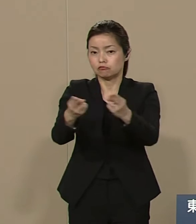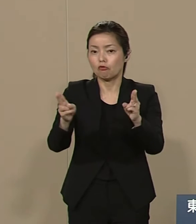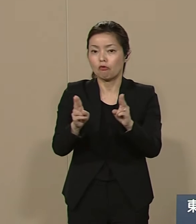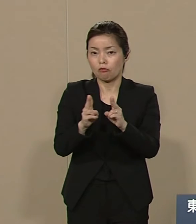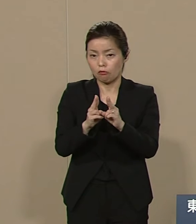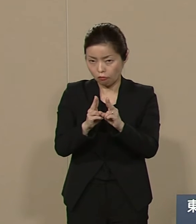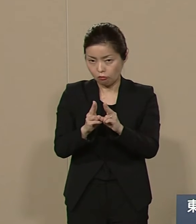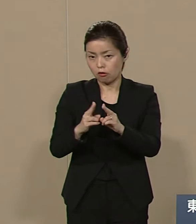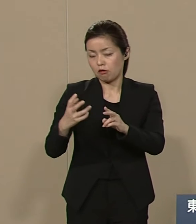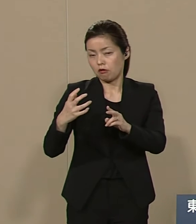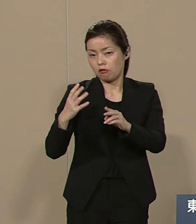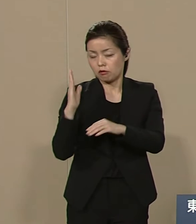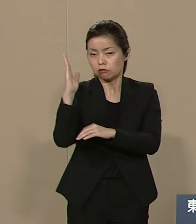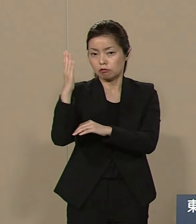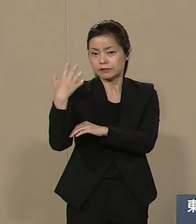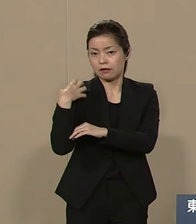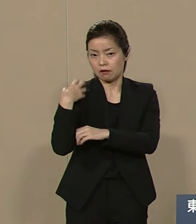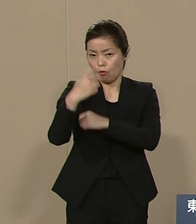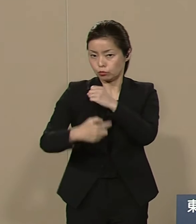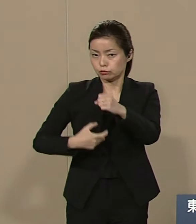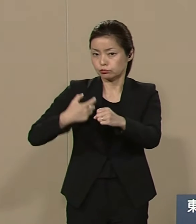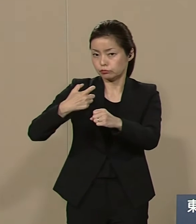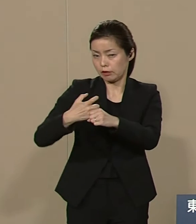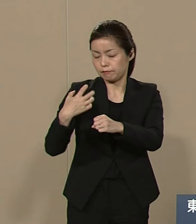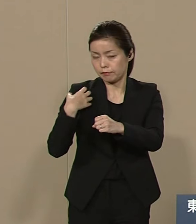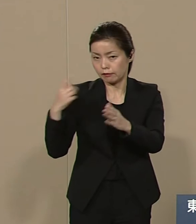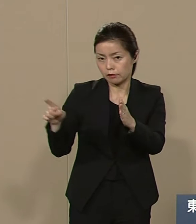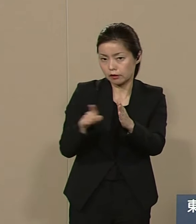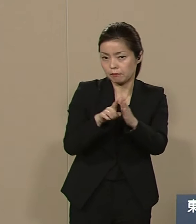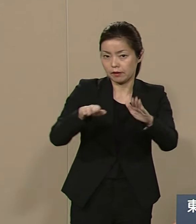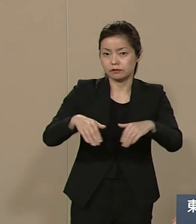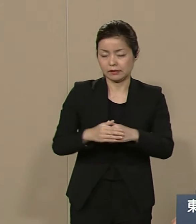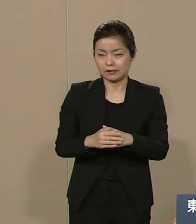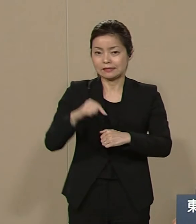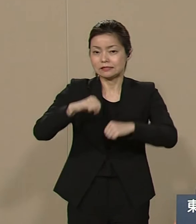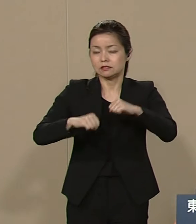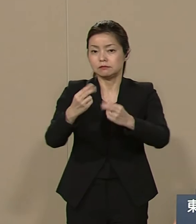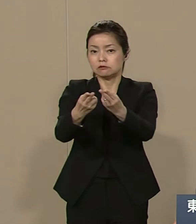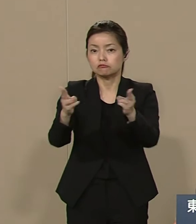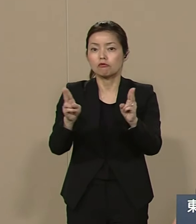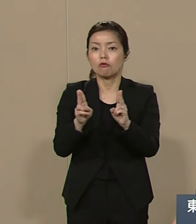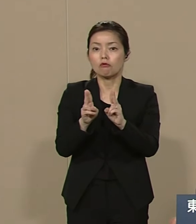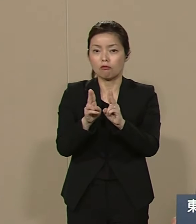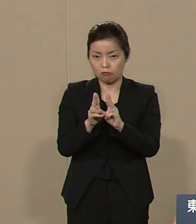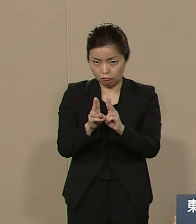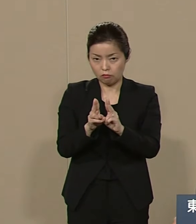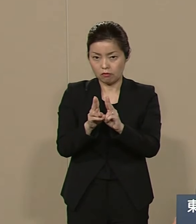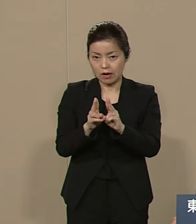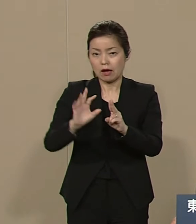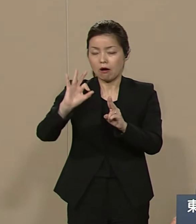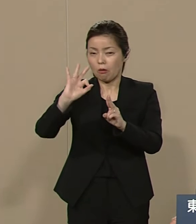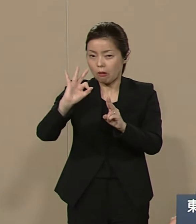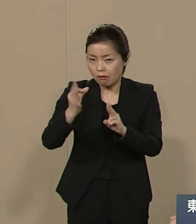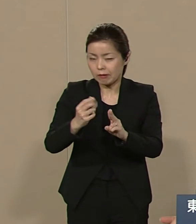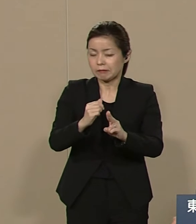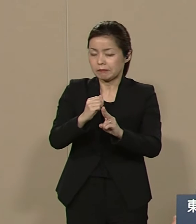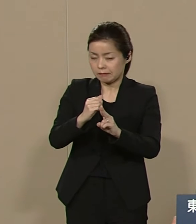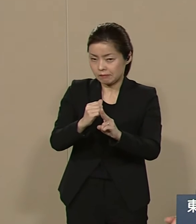長期政権になってまいりましたが 自民党が 金権政治で 日本を腐らせてきた